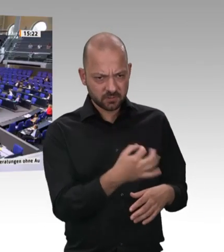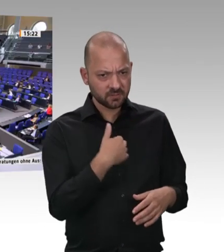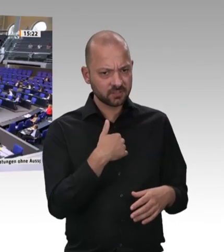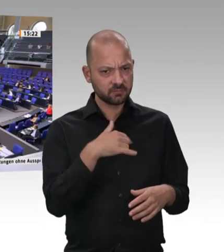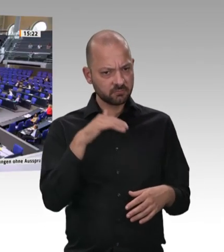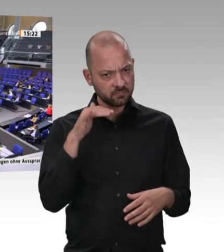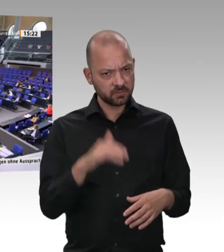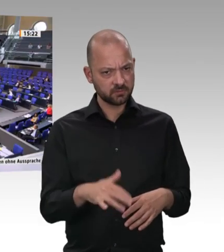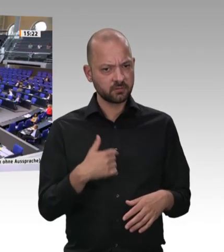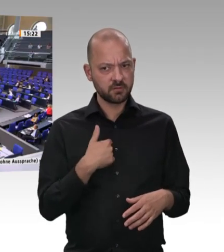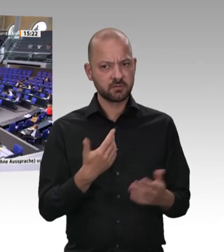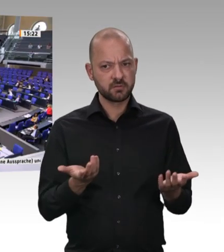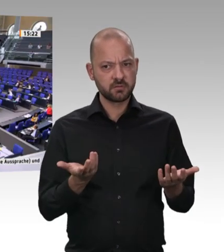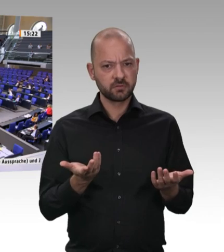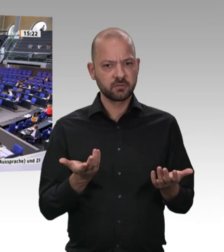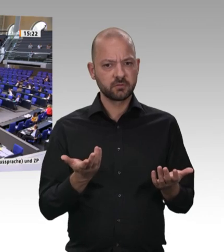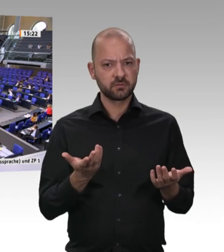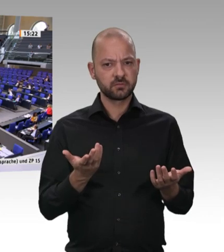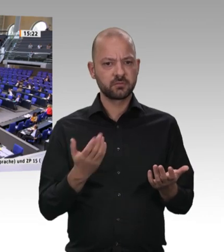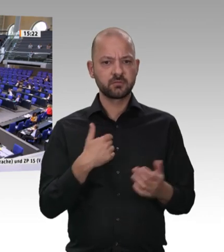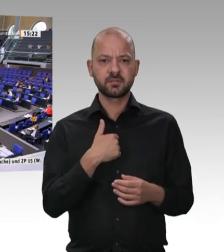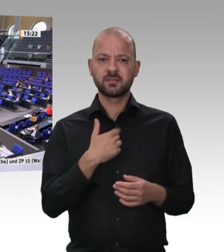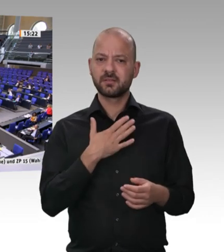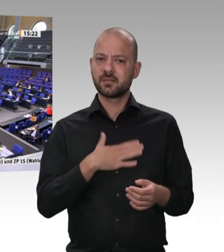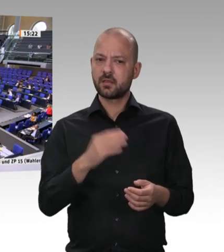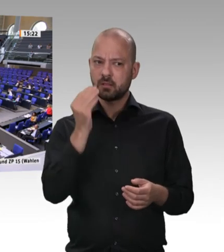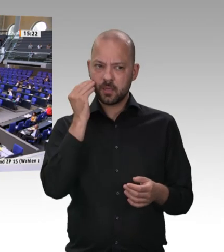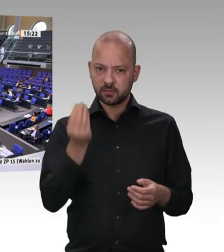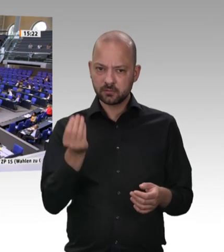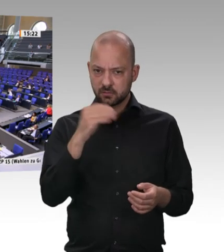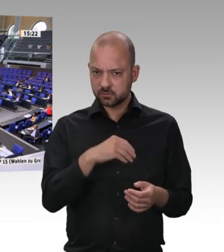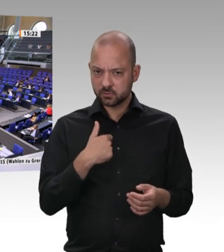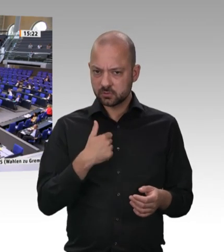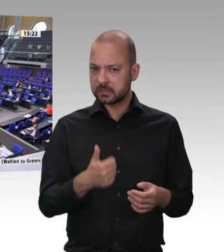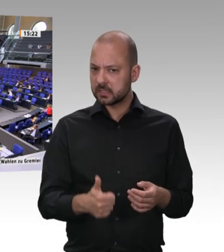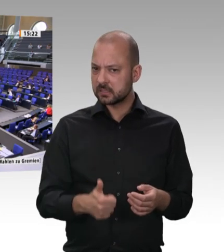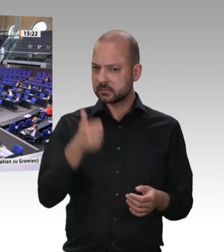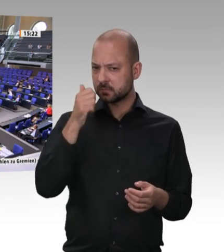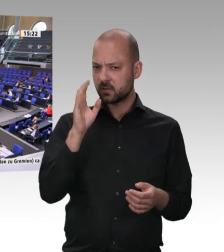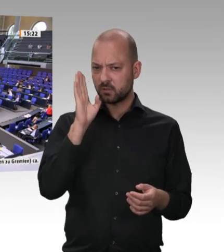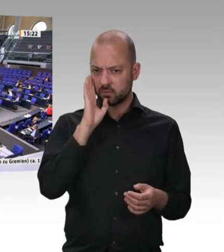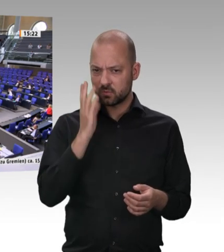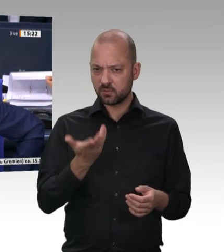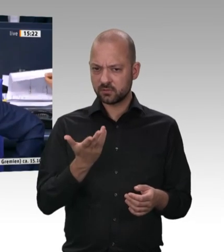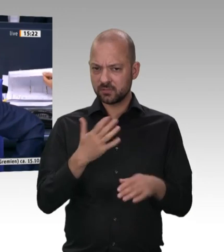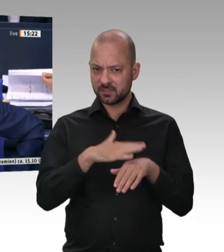Das ist ein sehr guter Zwischenruf aus der SPD-Fraktion. Es ist ja nicht immer alles intelligent, was von dort kommt, aber heute war es eine Fortbildung. Ich schließe damit